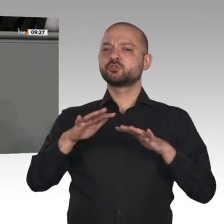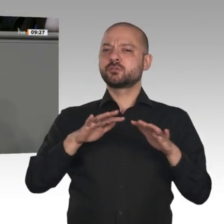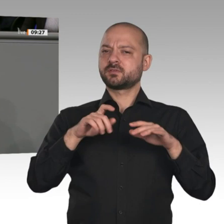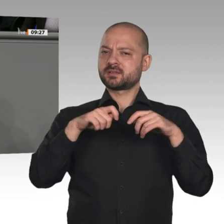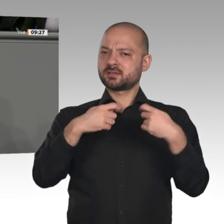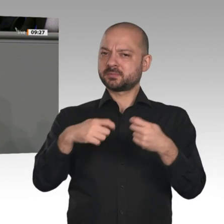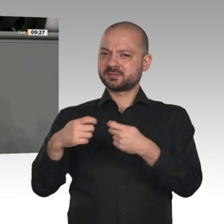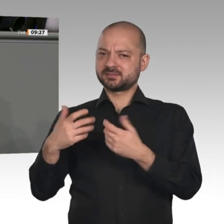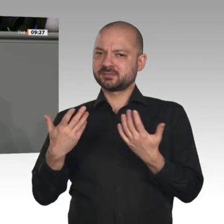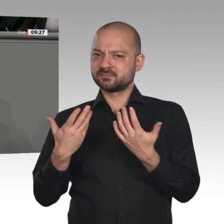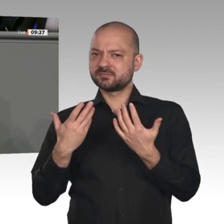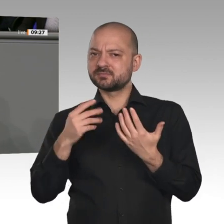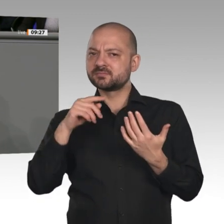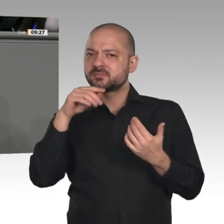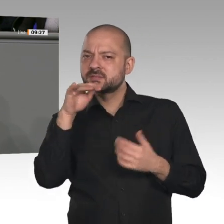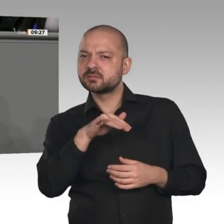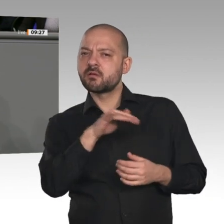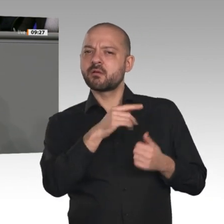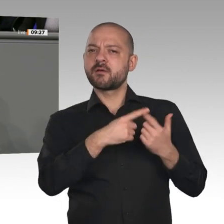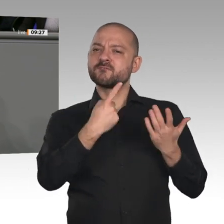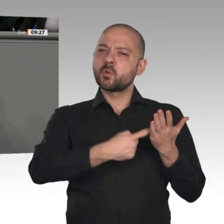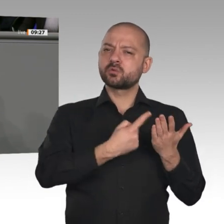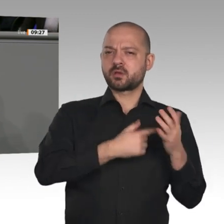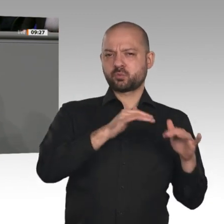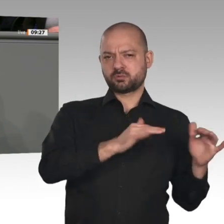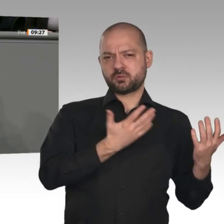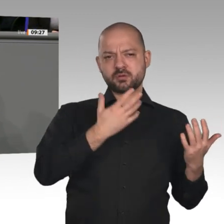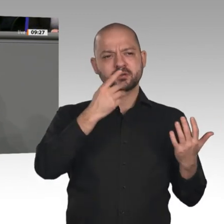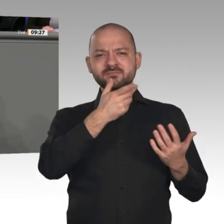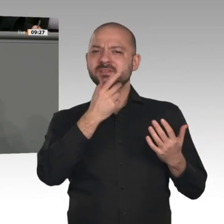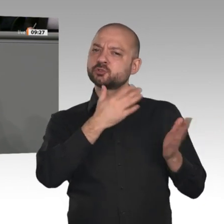einfach die Wirtschaftspolitik, die Wettbewerbsfähigkeit, die Sicherung der Arbeitsplätze und vor